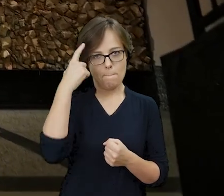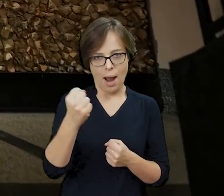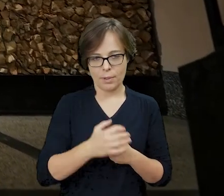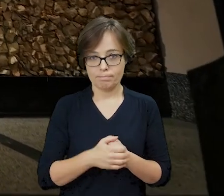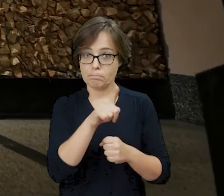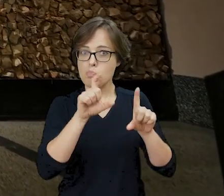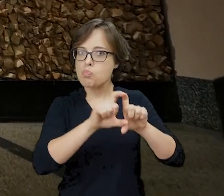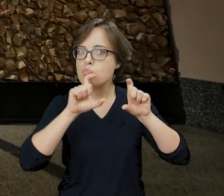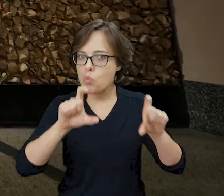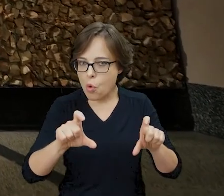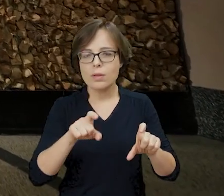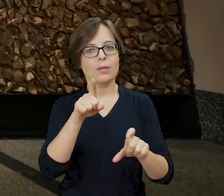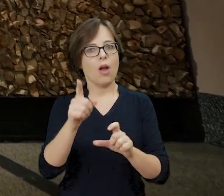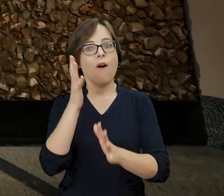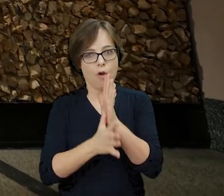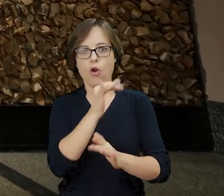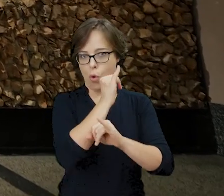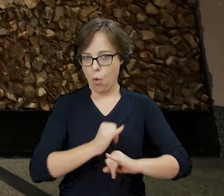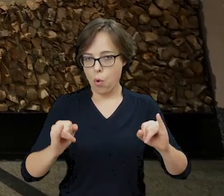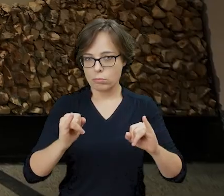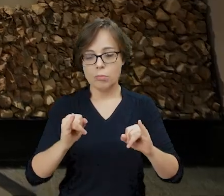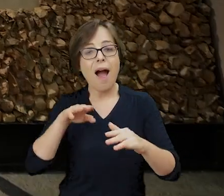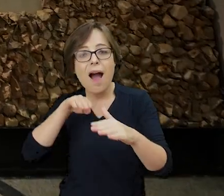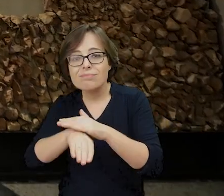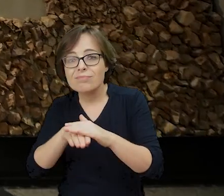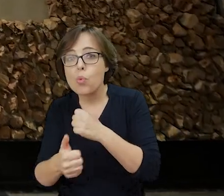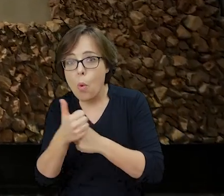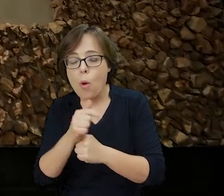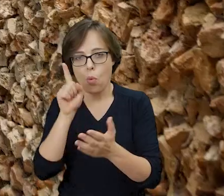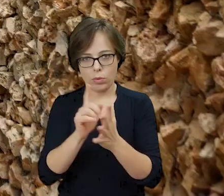Budynek przetrwał wojenną zawieruchę, a Archiwum zostało odnalezione